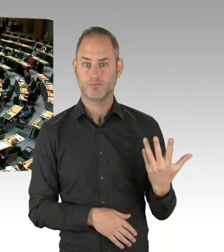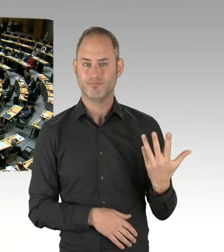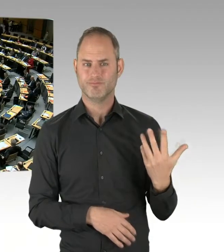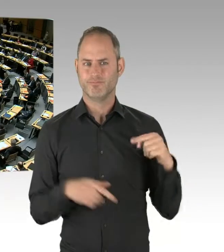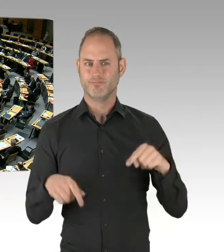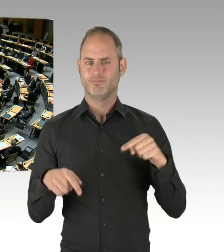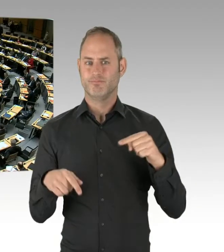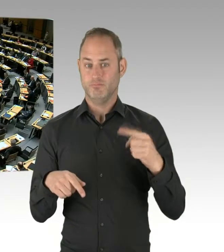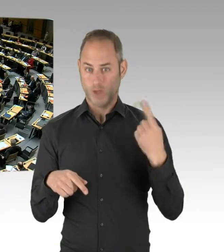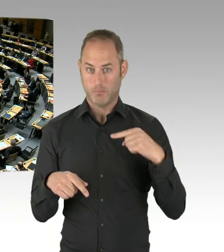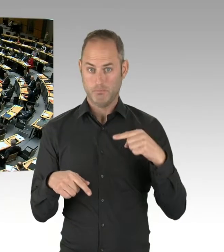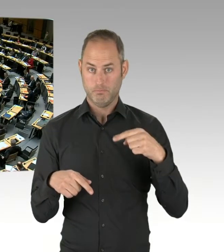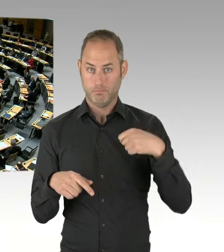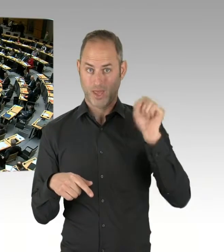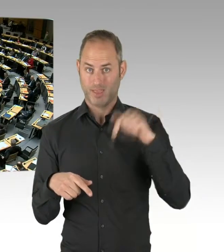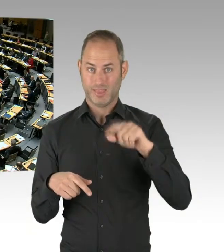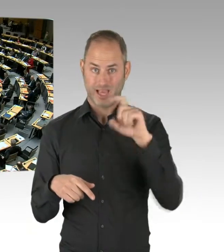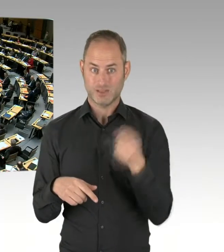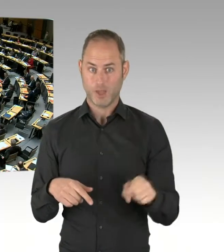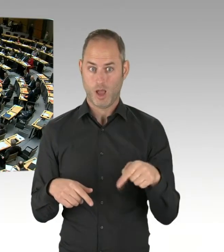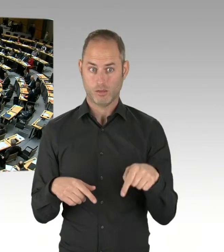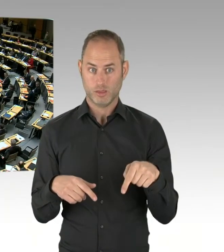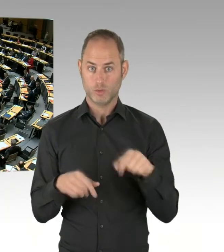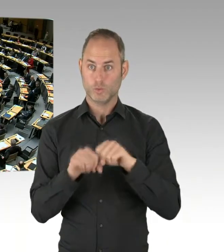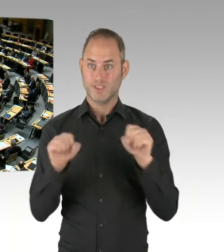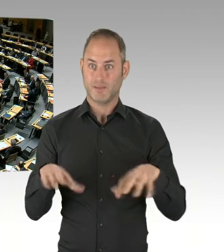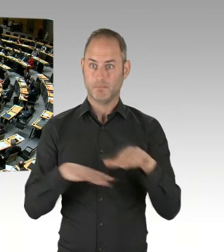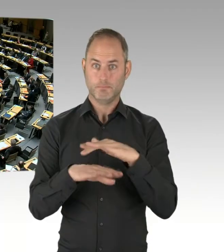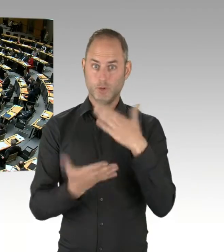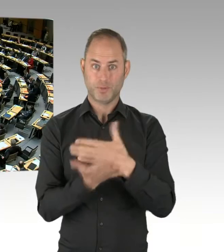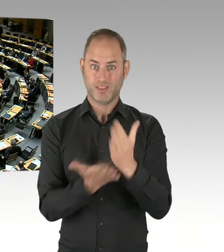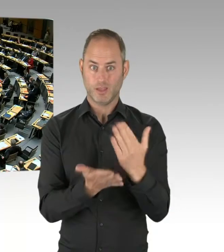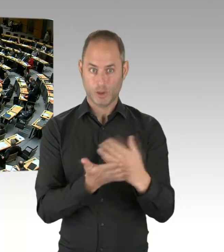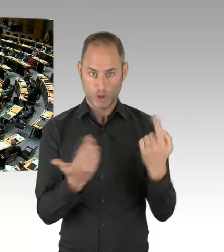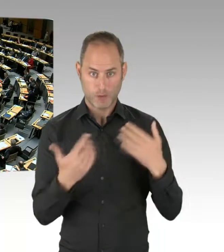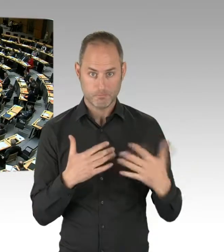(Präsidium) Beantwortet der Staatssekretär. (Rednerwechsel) Sehr geehrter Herr Präsident,